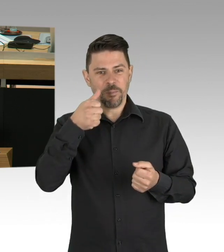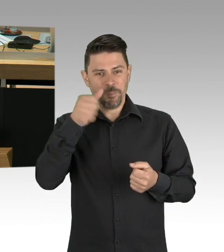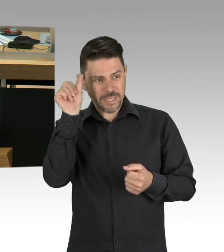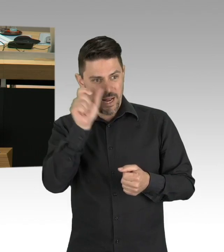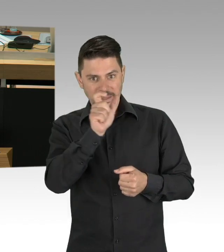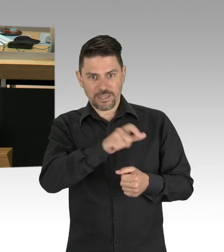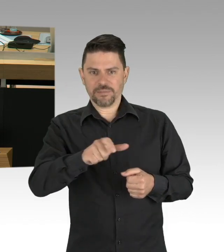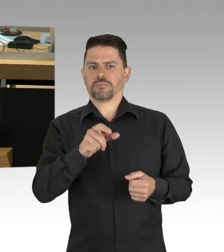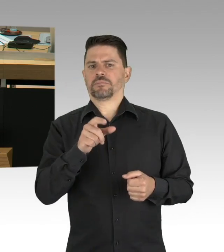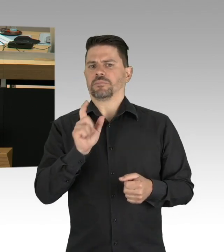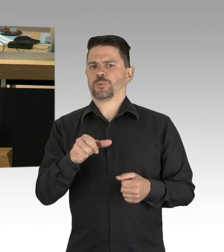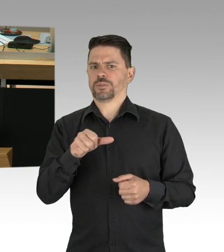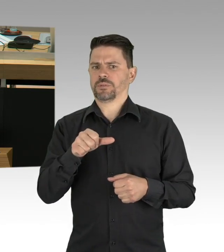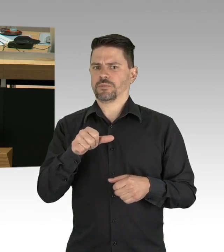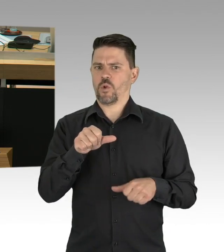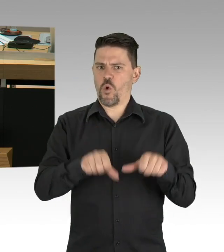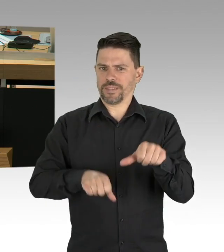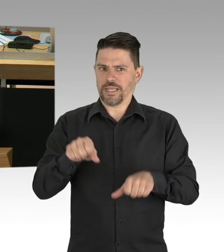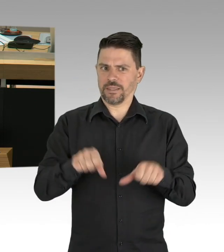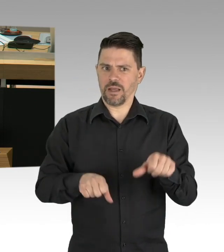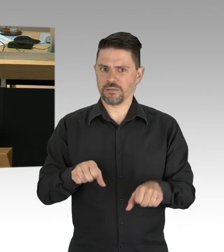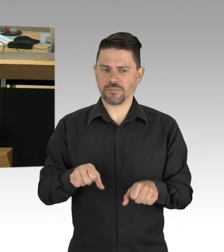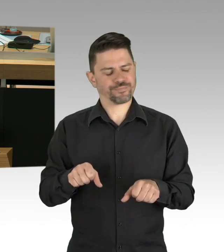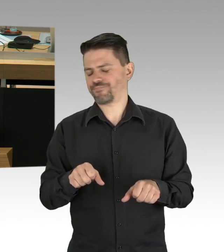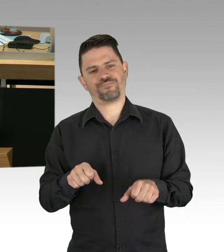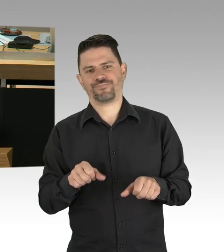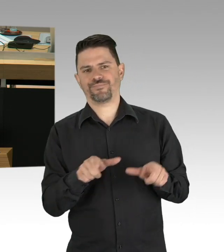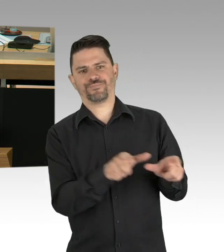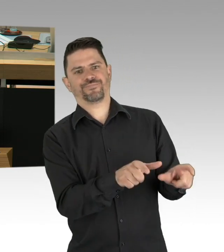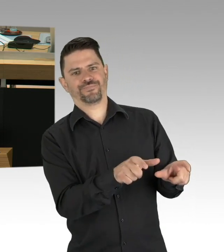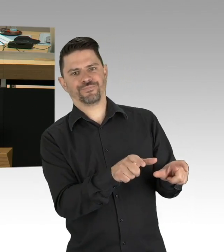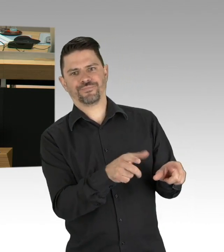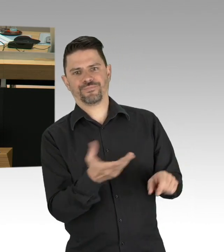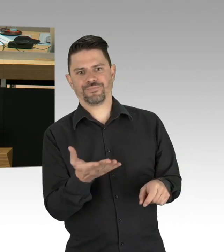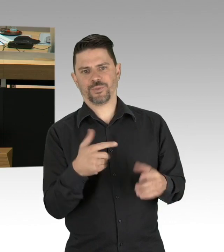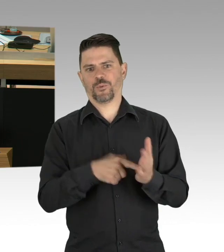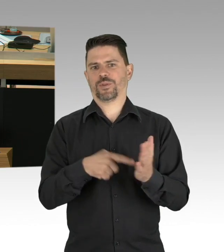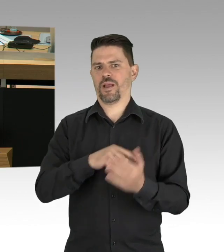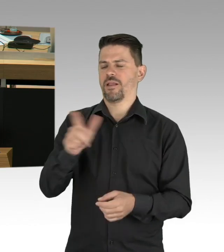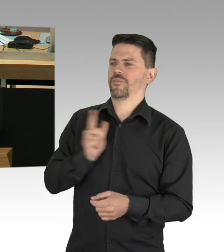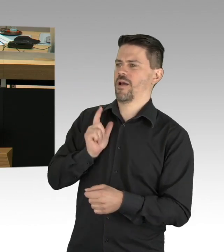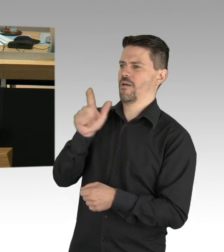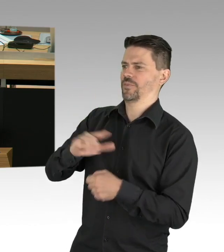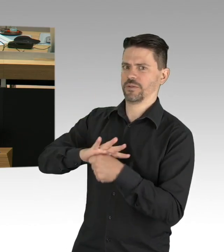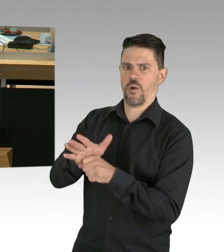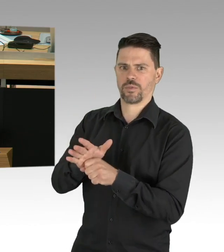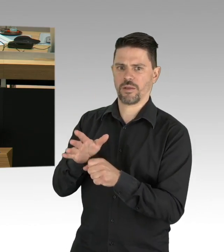dass der vom Müller-Senat in Eintracht mit der Kanzlerin verursachte Multi-milliarden-Schaden für unser Land den Schaden